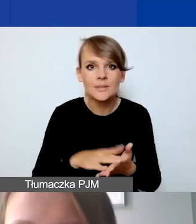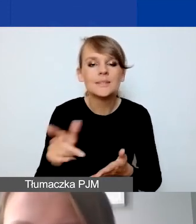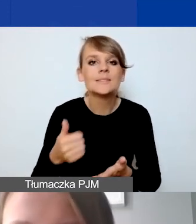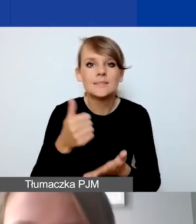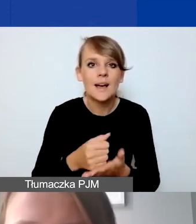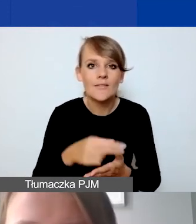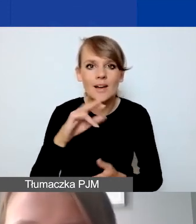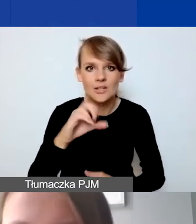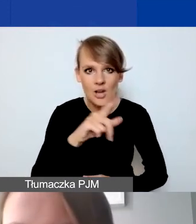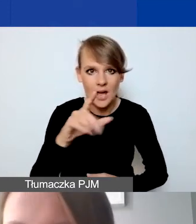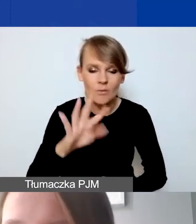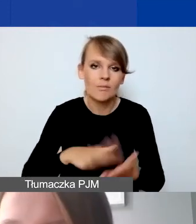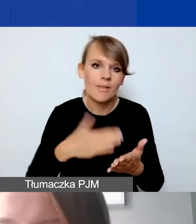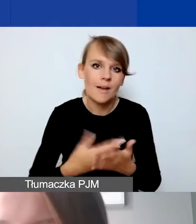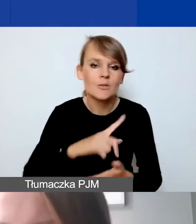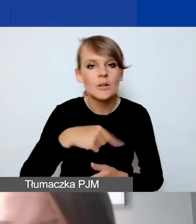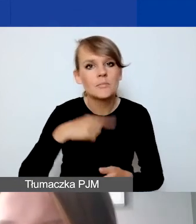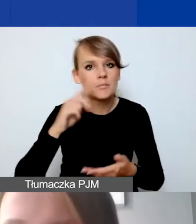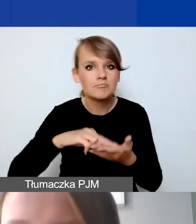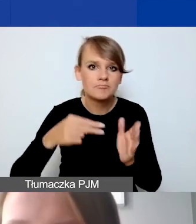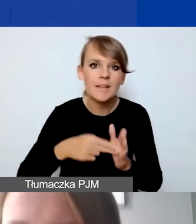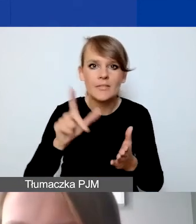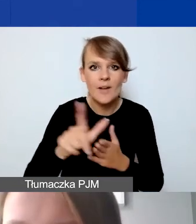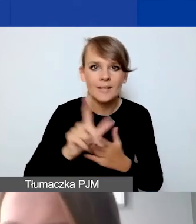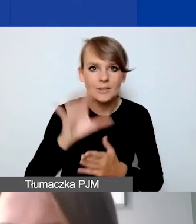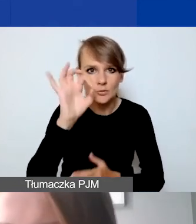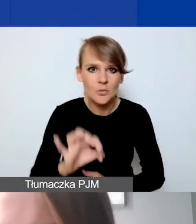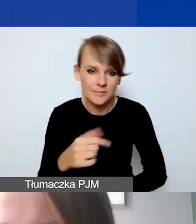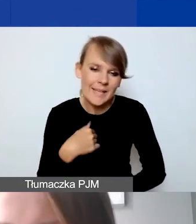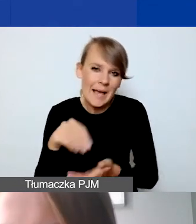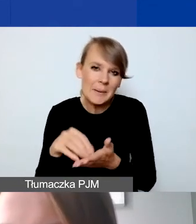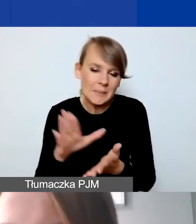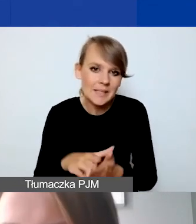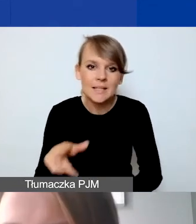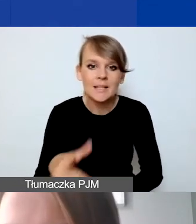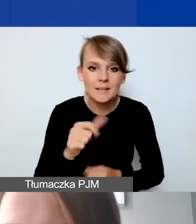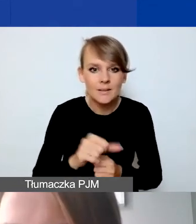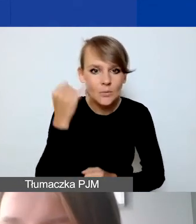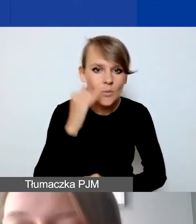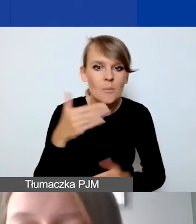Jeżeli sobie założymy 12%, ja tak wpisuję, to nie jest błąd, maksymalnie może być 15%,